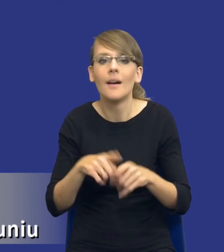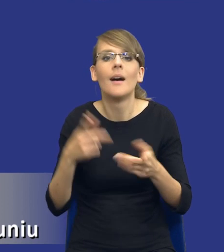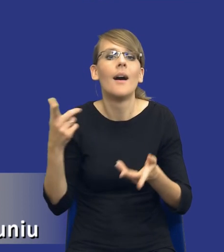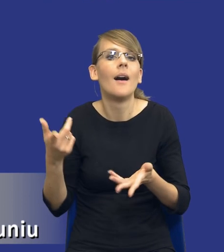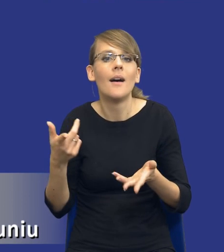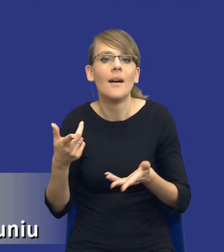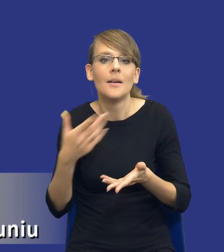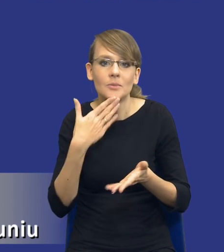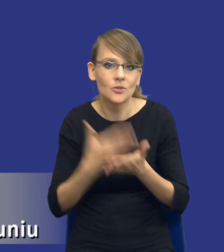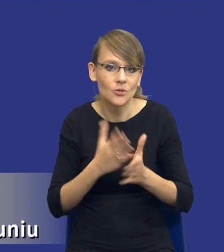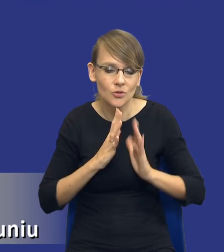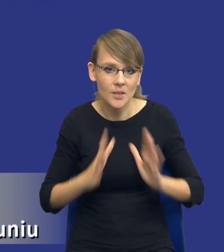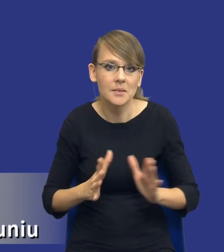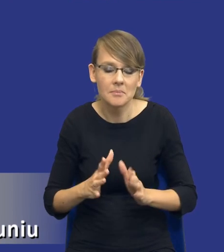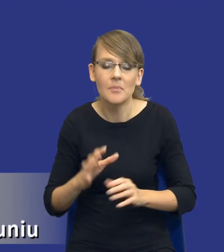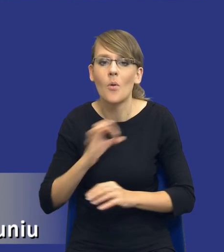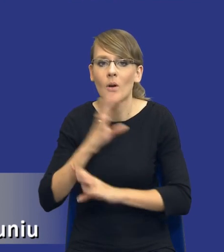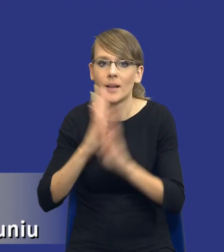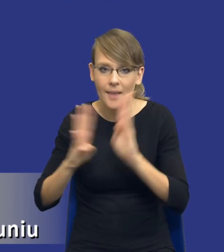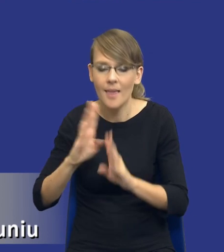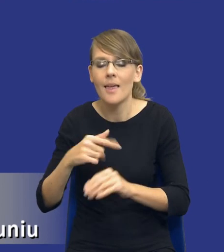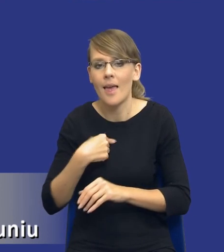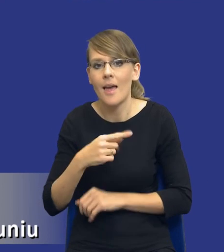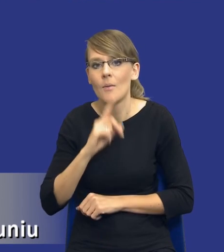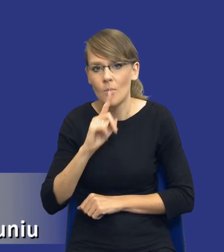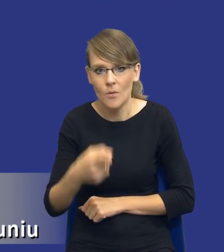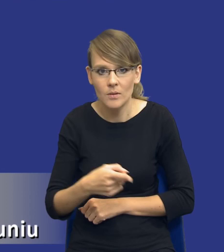przyznam się szczerze, ja moim klientom rekomenduję